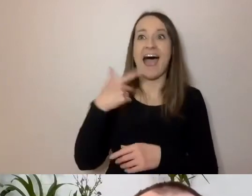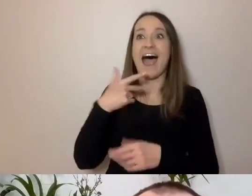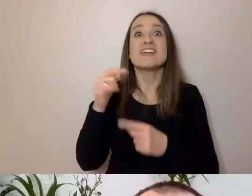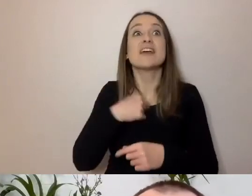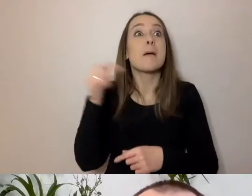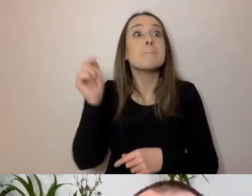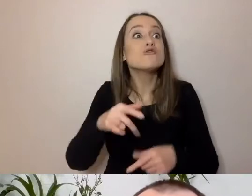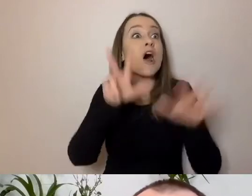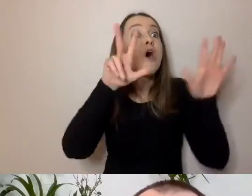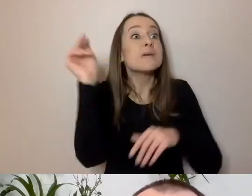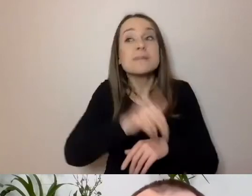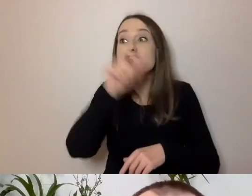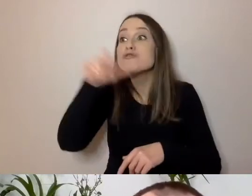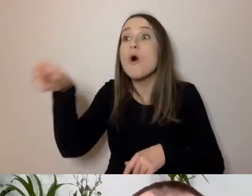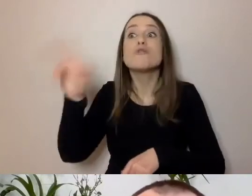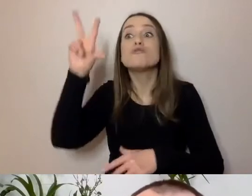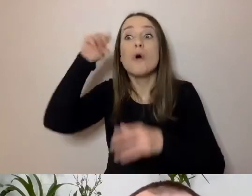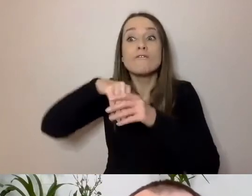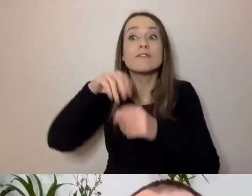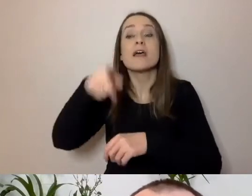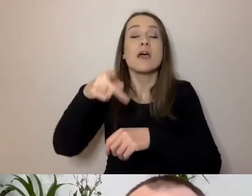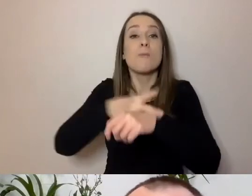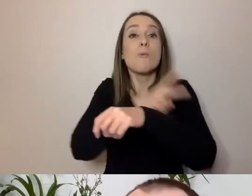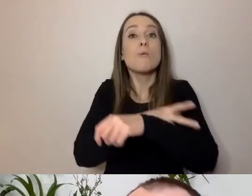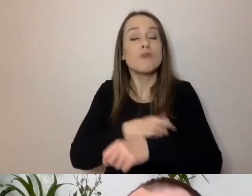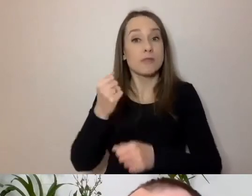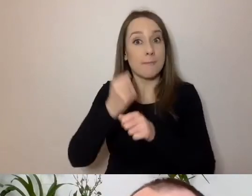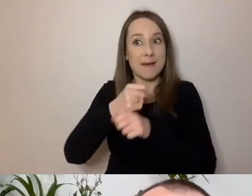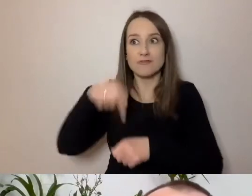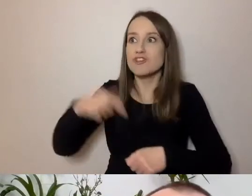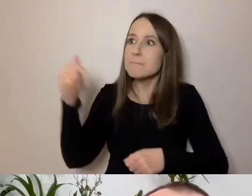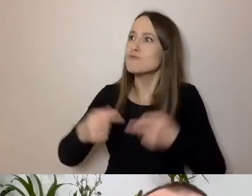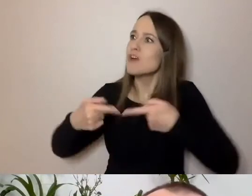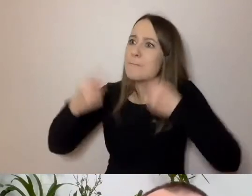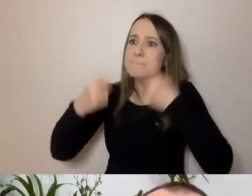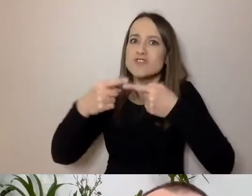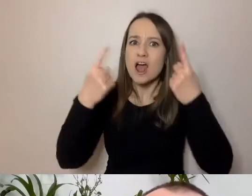pracujących w warszawskim magistracie - to moje podstawowe zadanie. MAŁGORZATA: Kto jak nie ty?